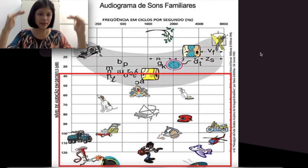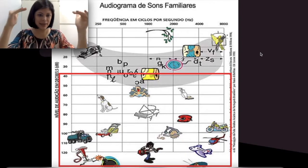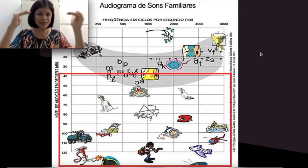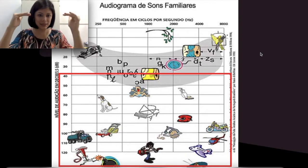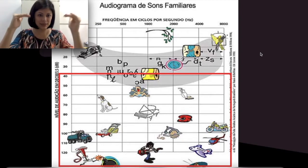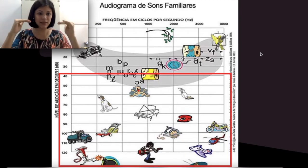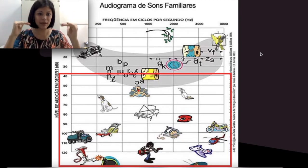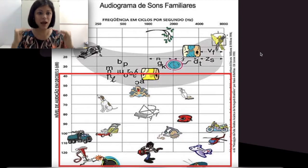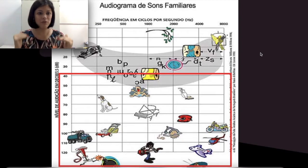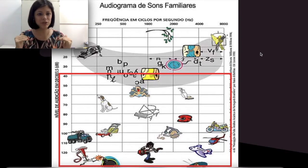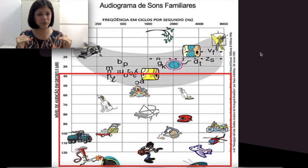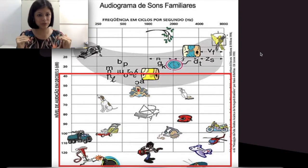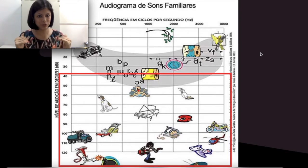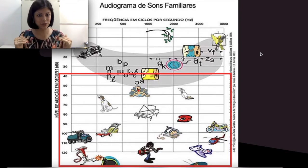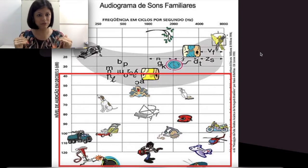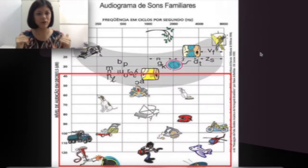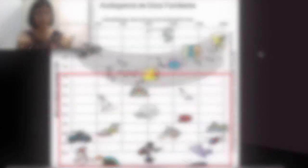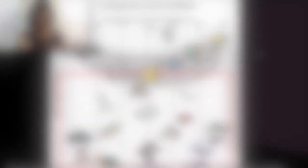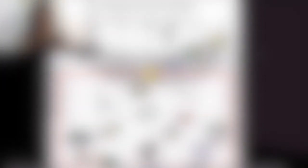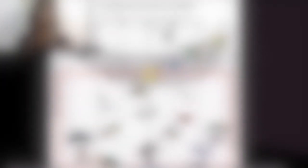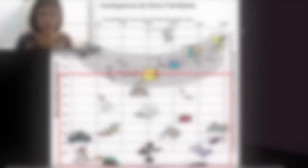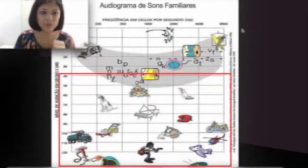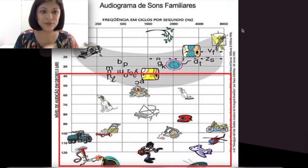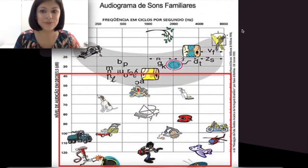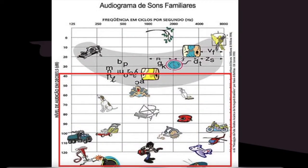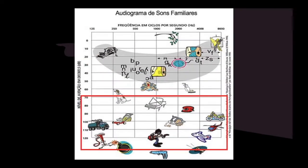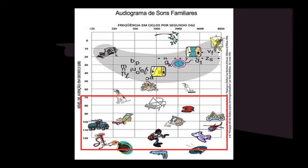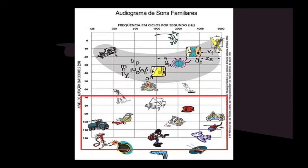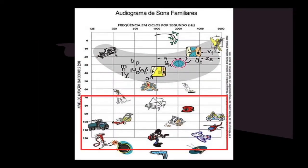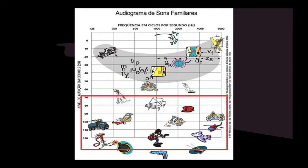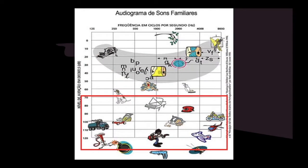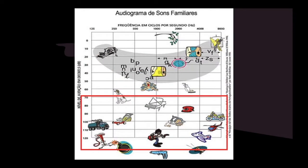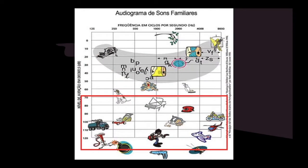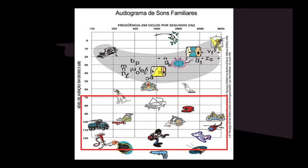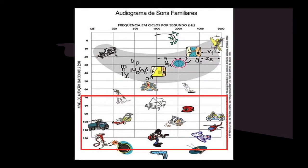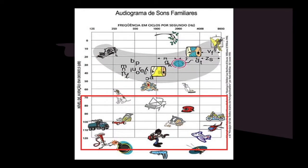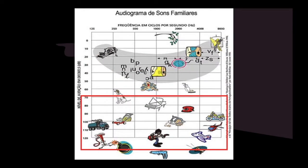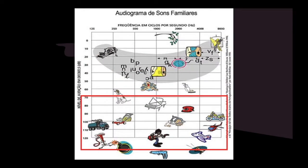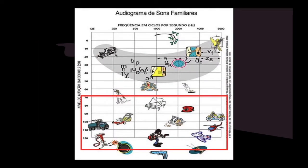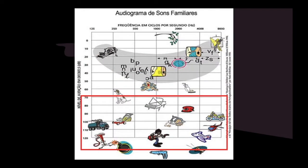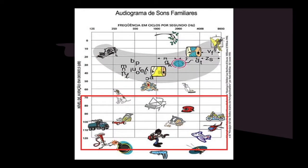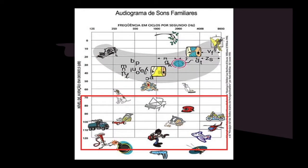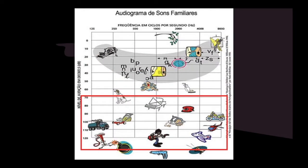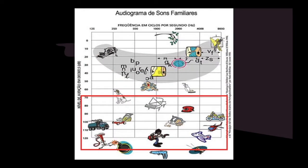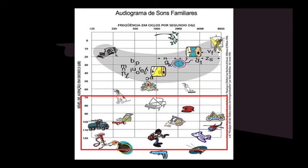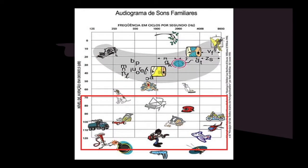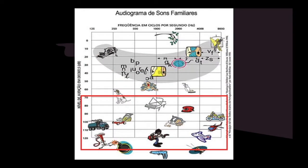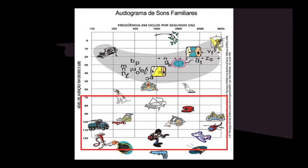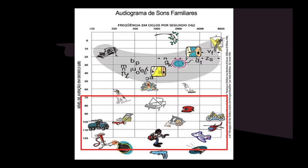esses graus de perda auditiva. Continuando… Uma perda severa é aquela que eu disse para